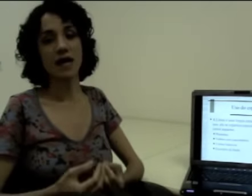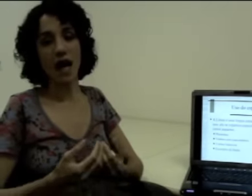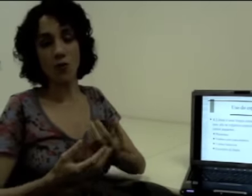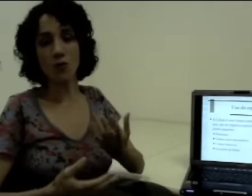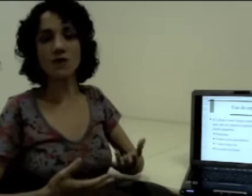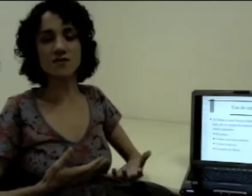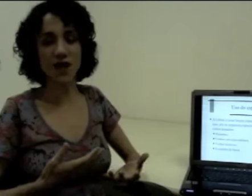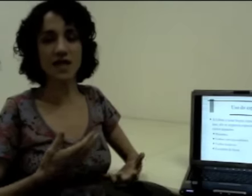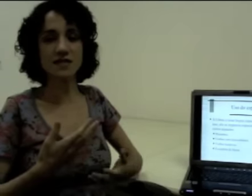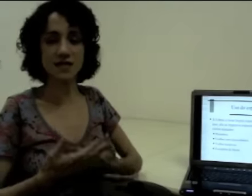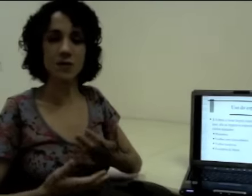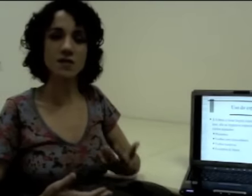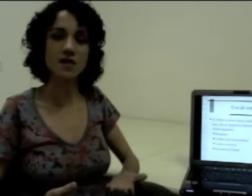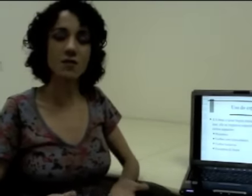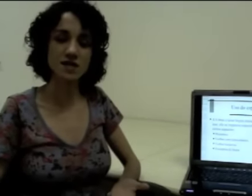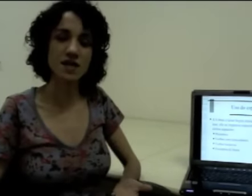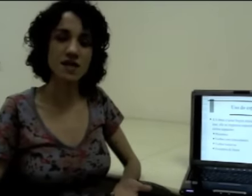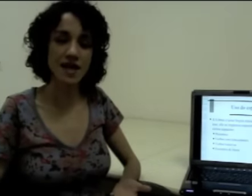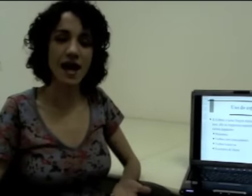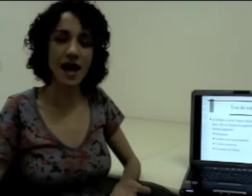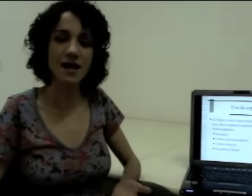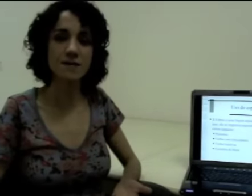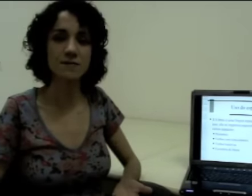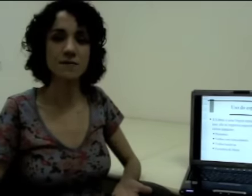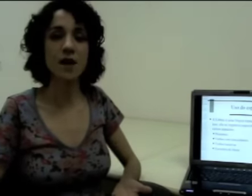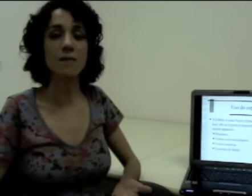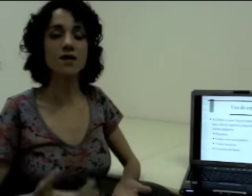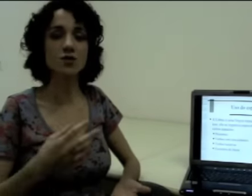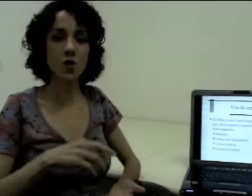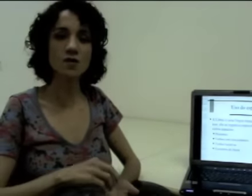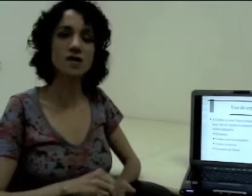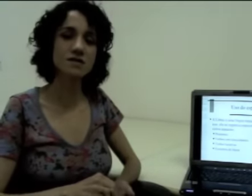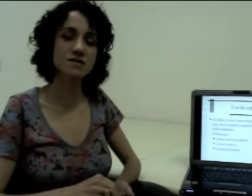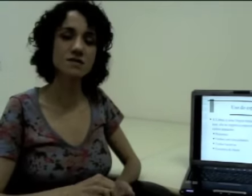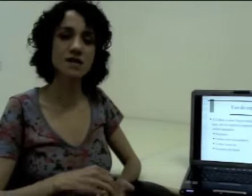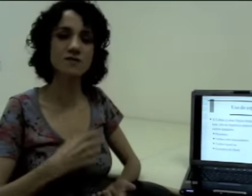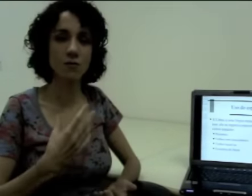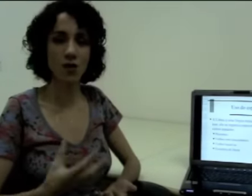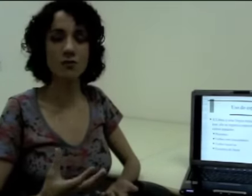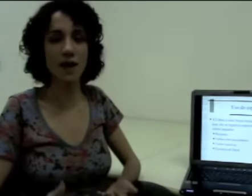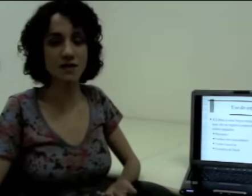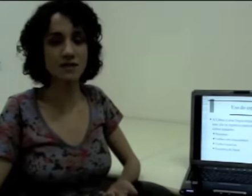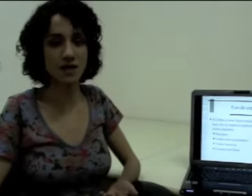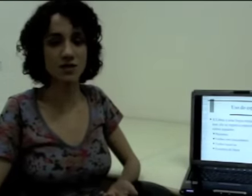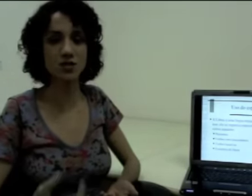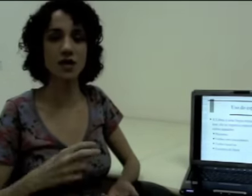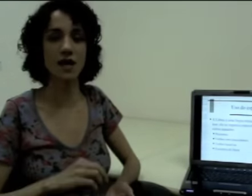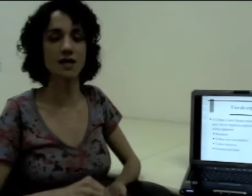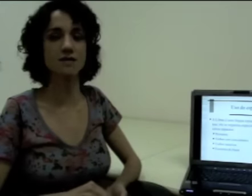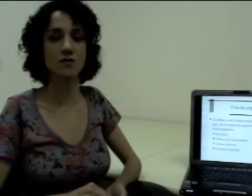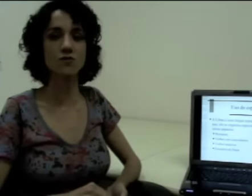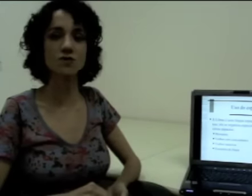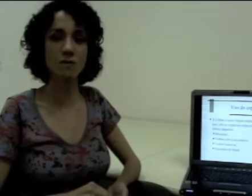algumas frases têm uma sequência linear, mas outras exploram bastante a questão do espaço,